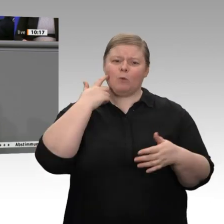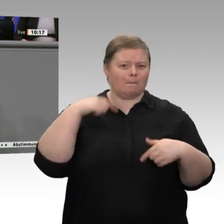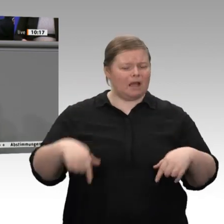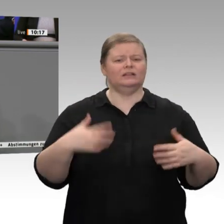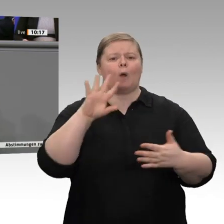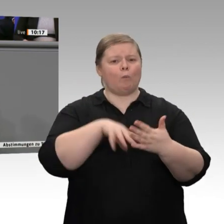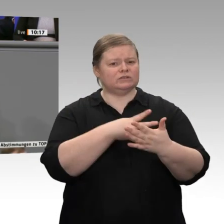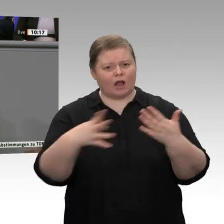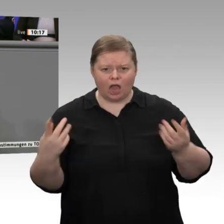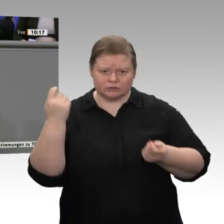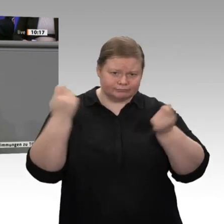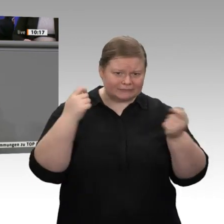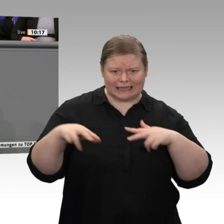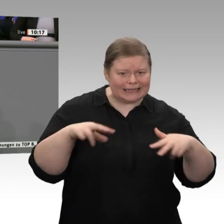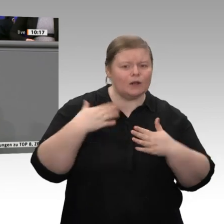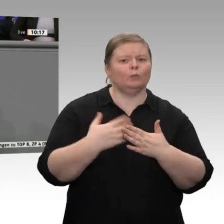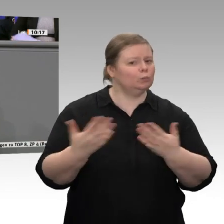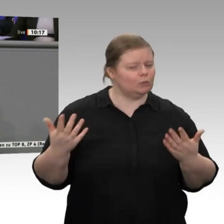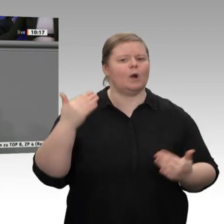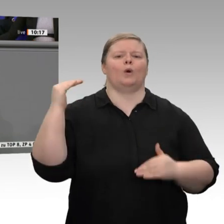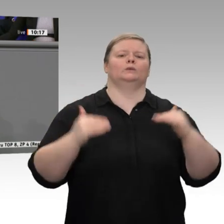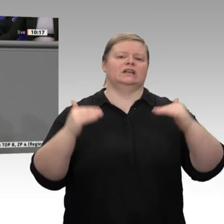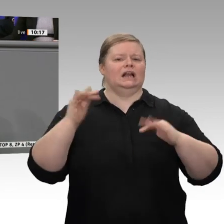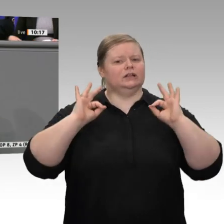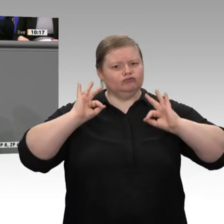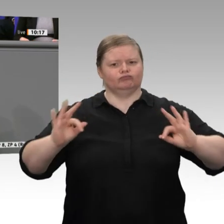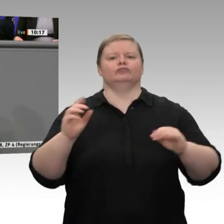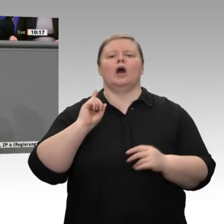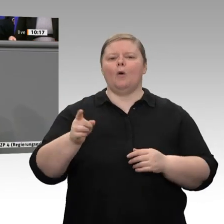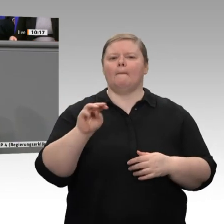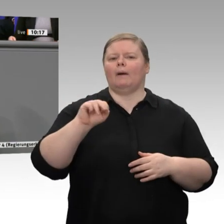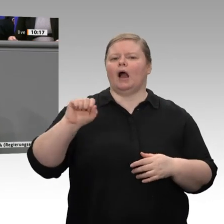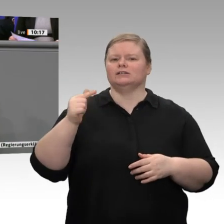unter 60 Prozent des Bruttoinlandsprodukts. Auch darauf können wir stolz sein.